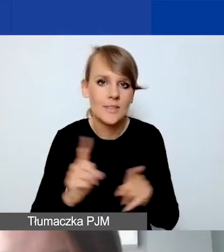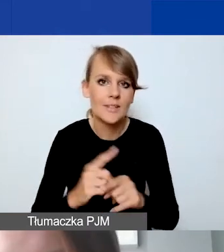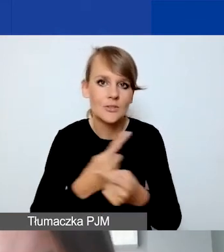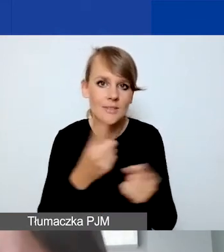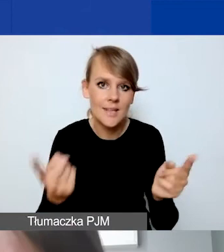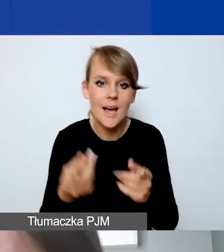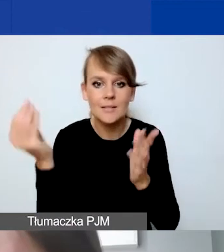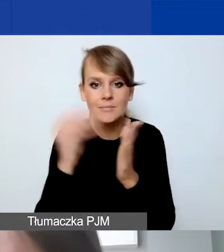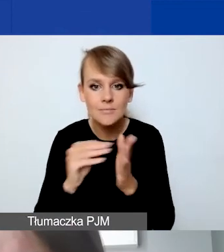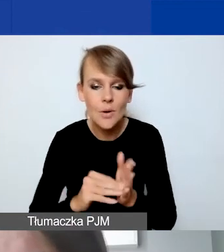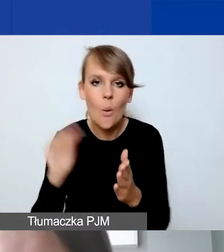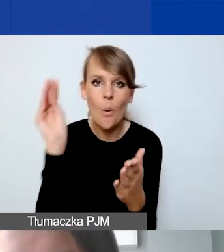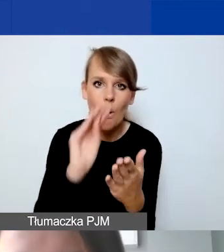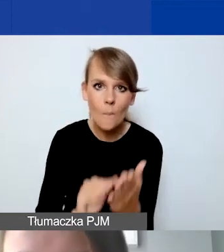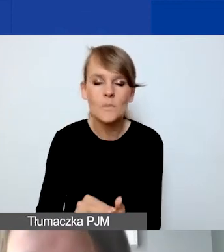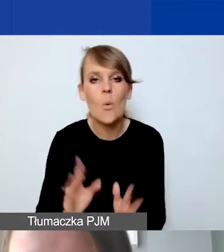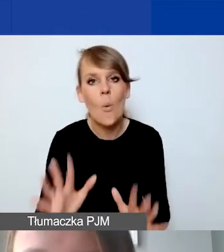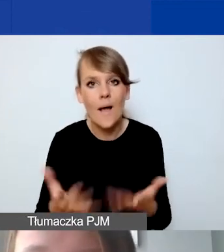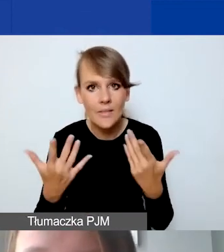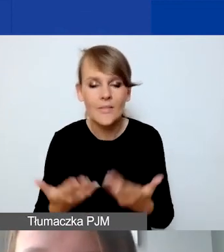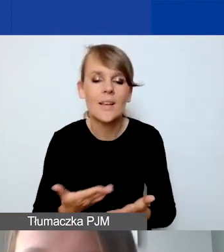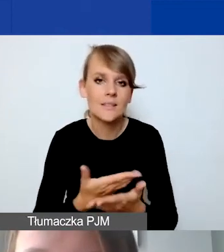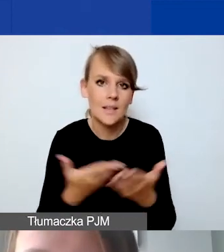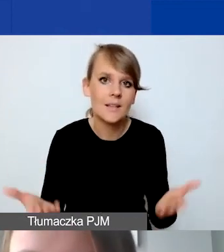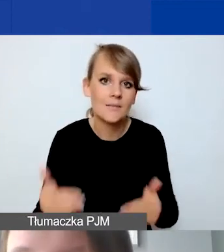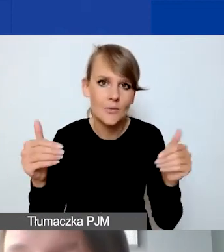jakieś opisy i ułatwienie, które mogą być na państwa pomocne.